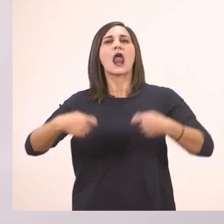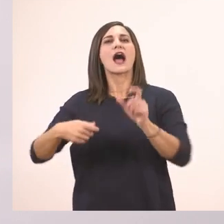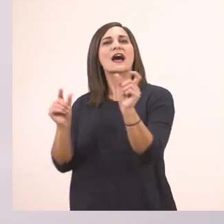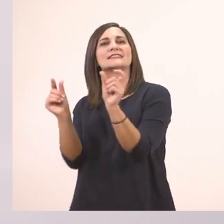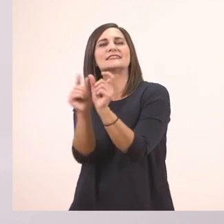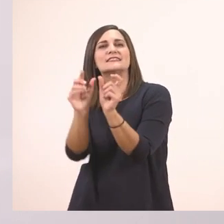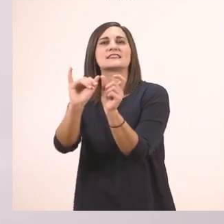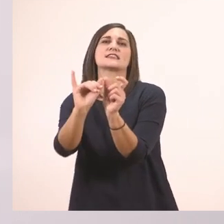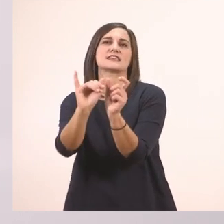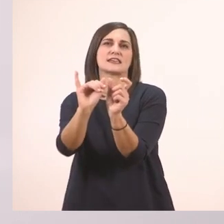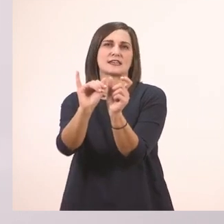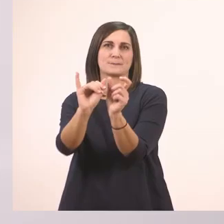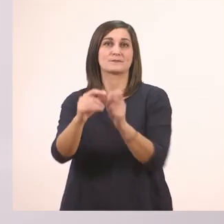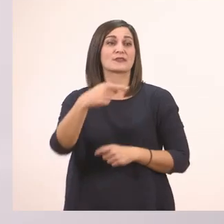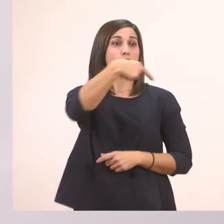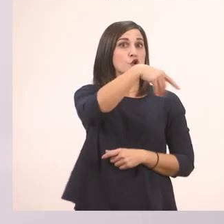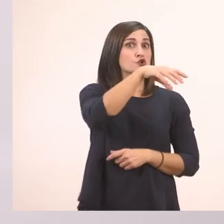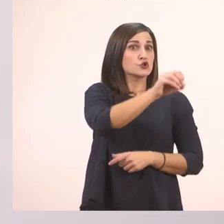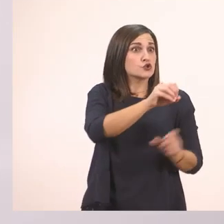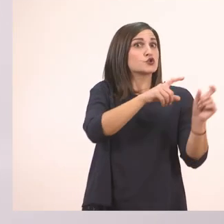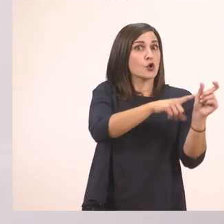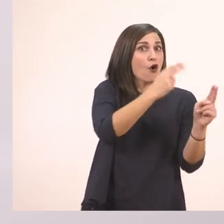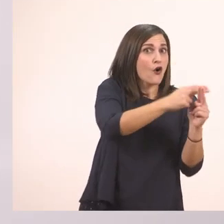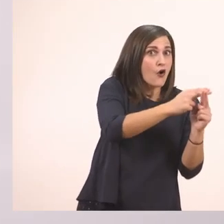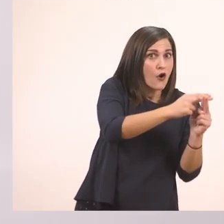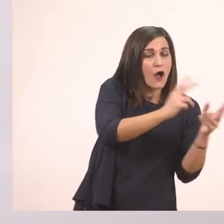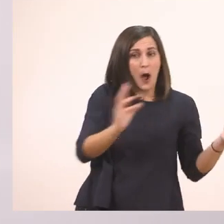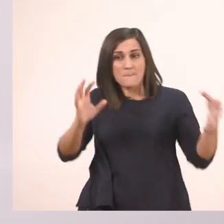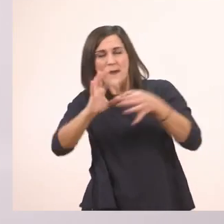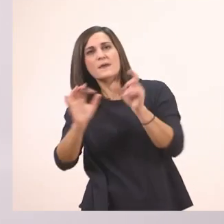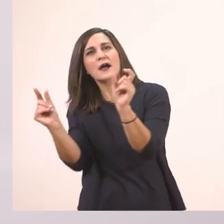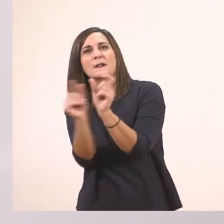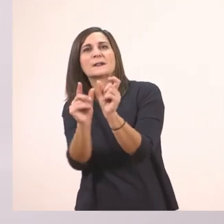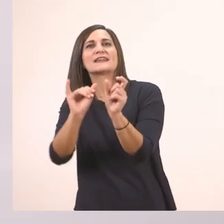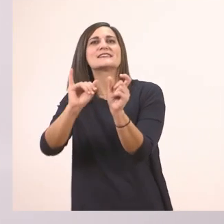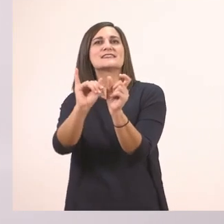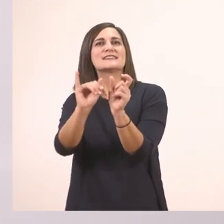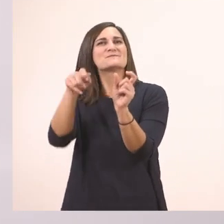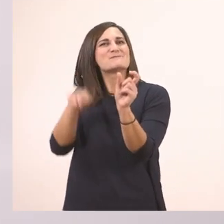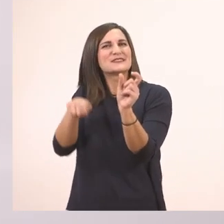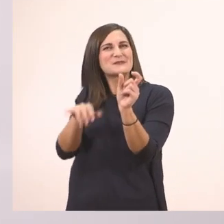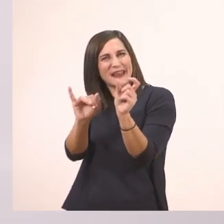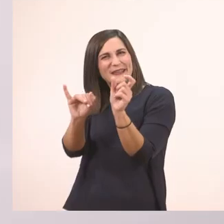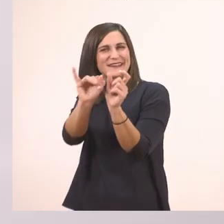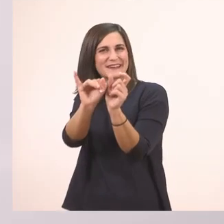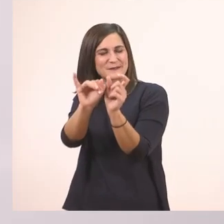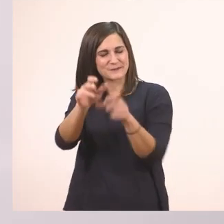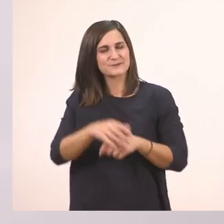Έχει μπροστά το "το". Το ι το μπαστουνάκι στο τέλος. Το καναρίνι.